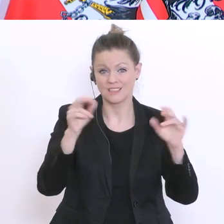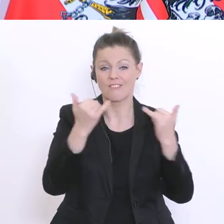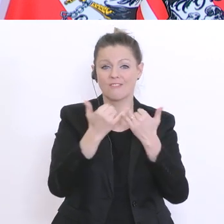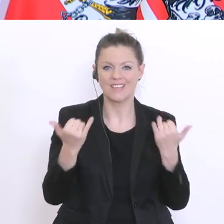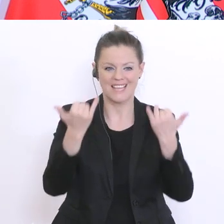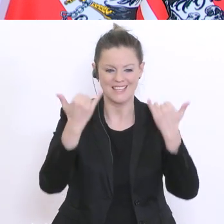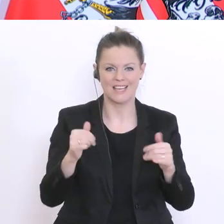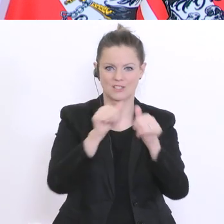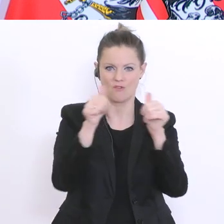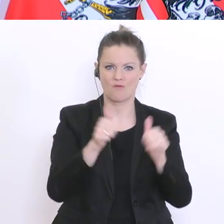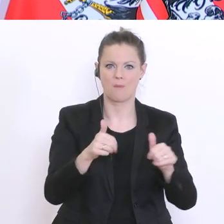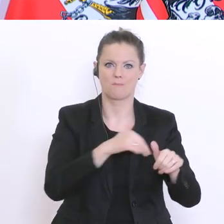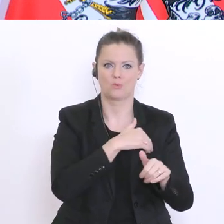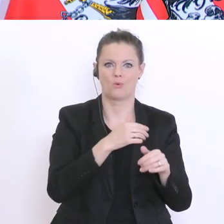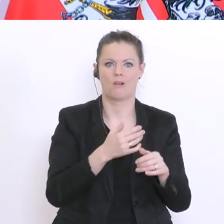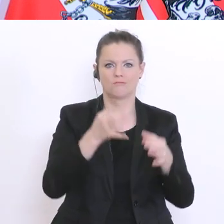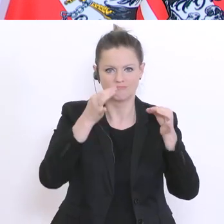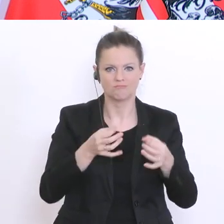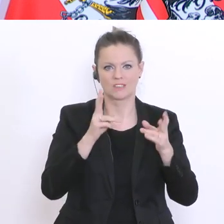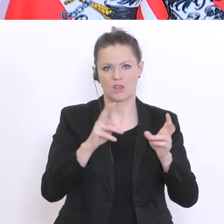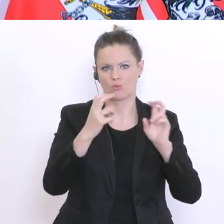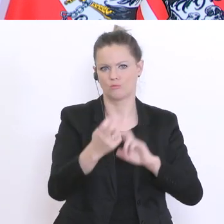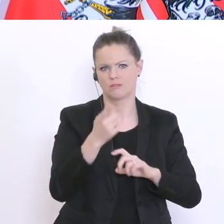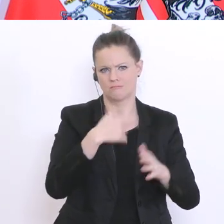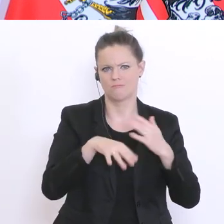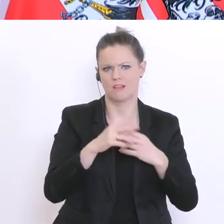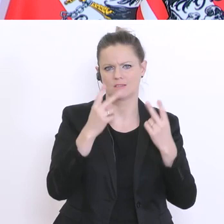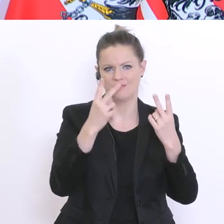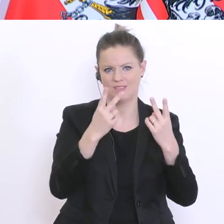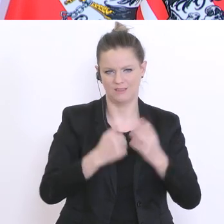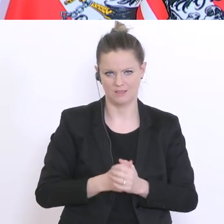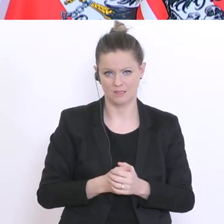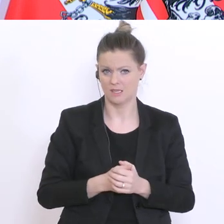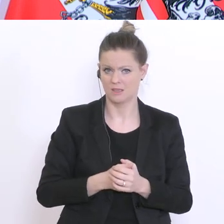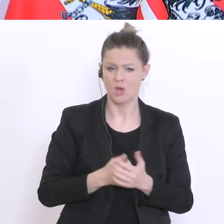realisieren? Das steht im Vordergrund und nicht die Entwicklung jetzt von neuen Maturamodellen.